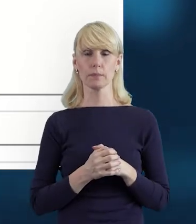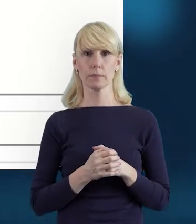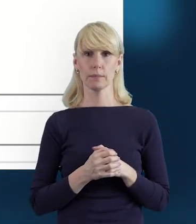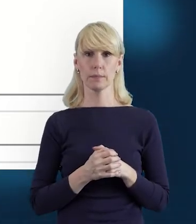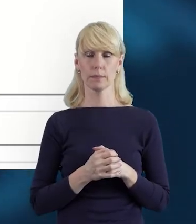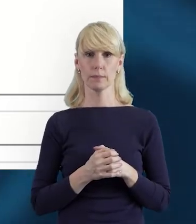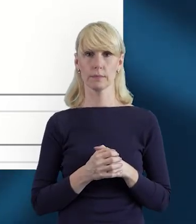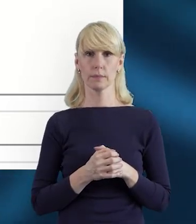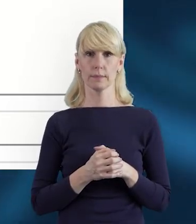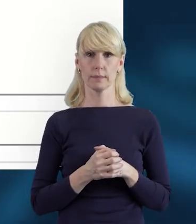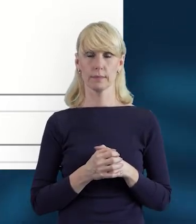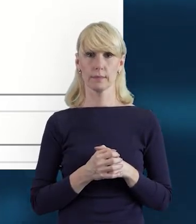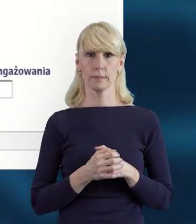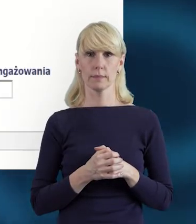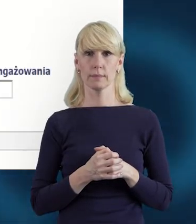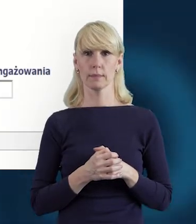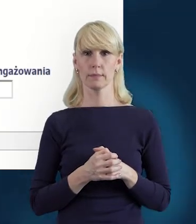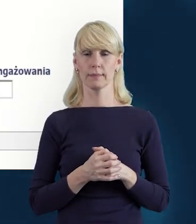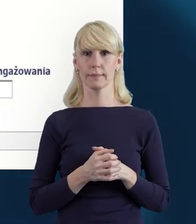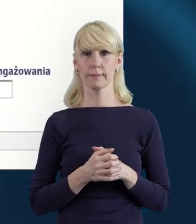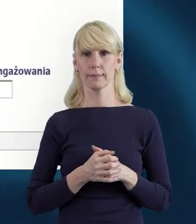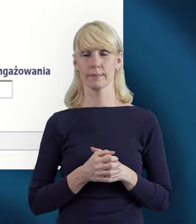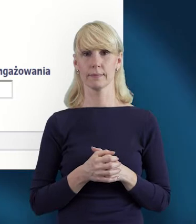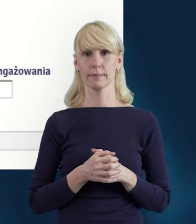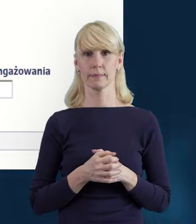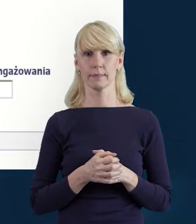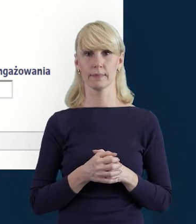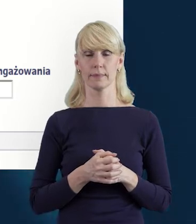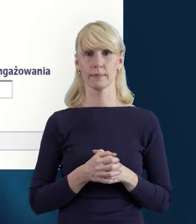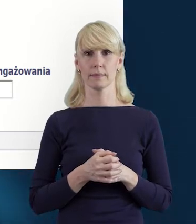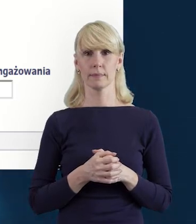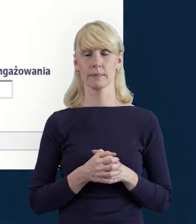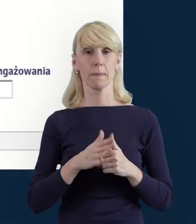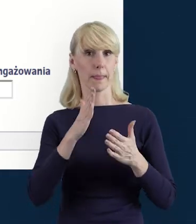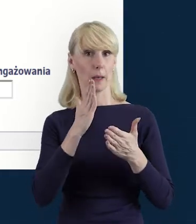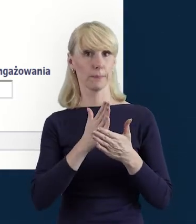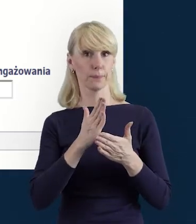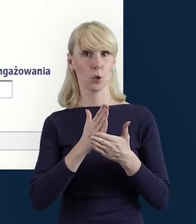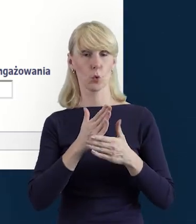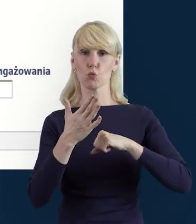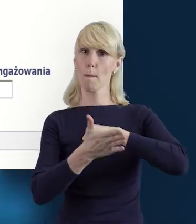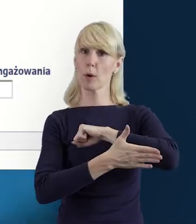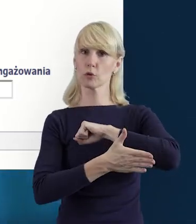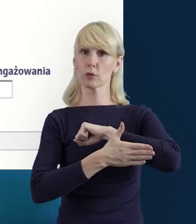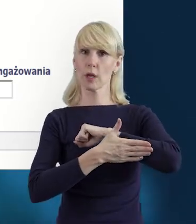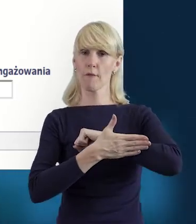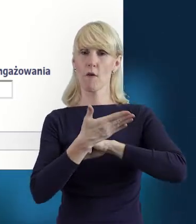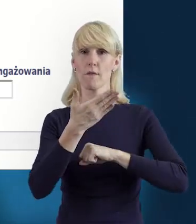Możemy przejść do następnego slajdu. Ponieważ kiedy wypełnimy podstawowe dane osobowe,